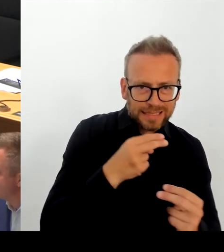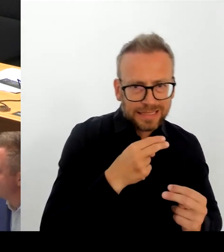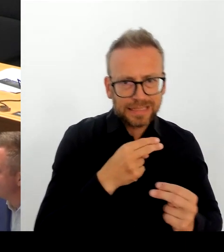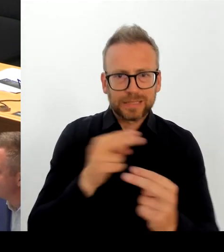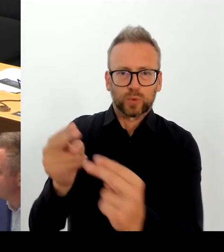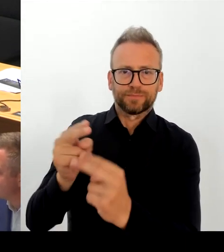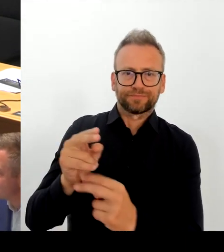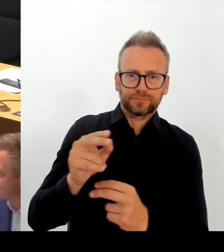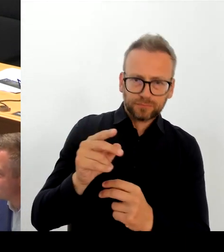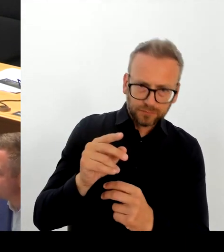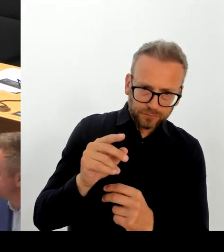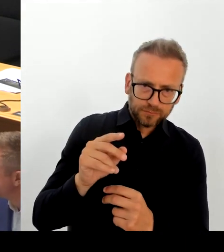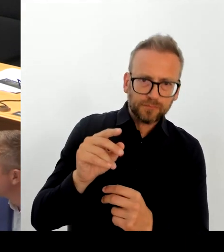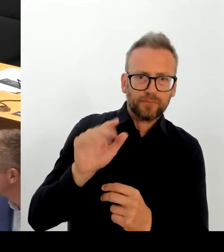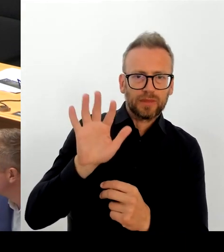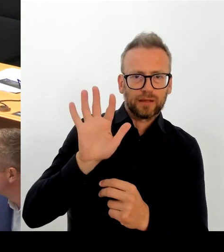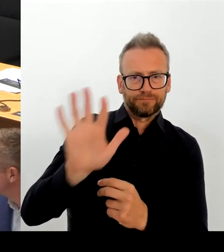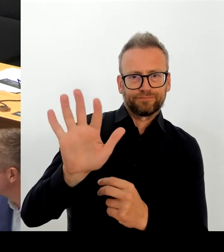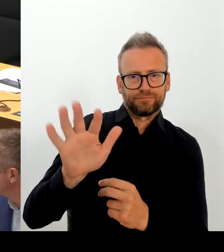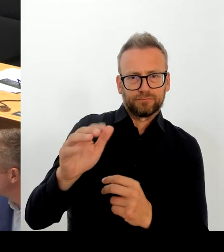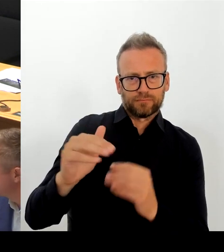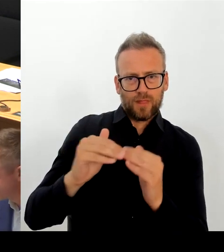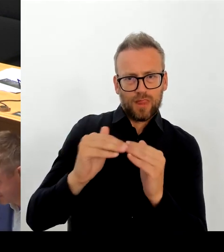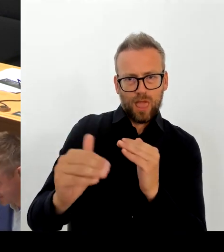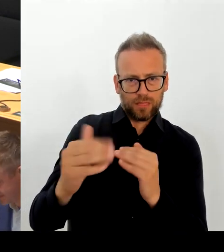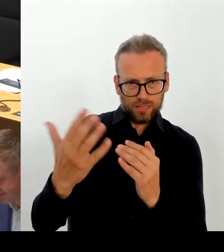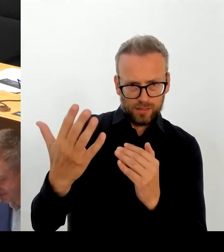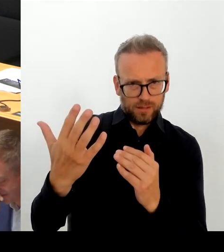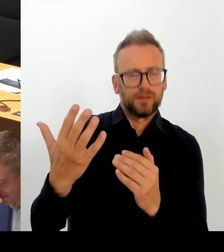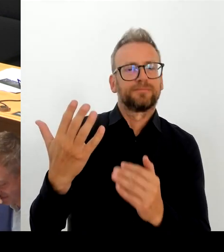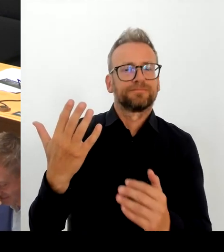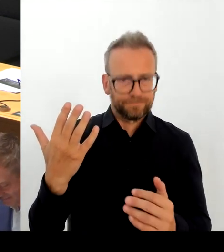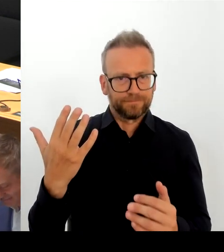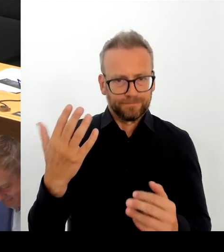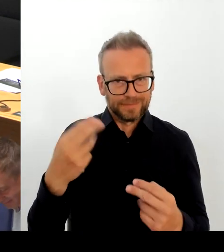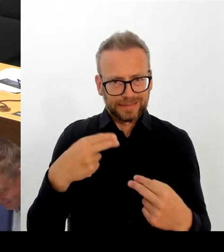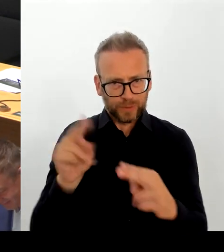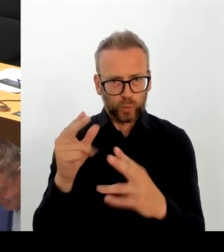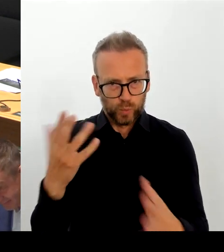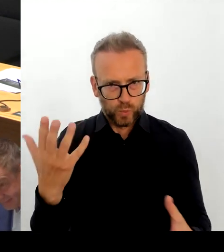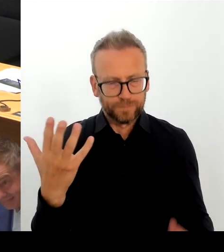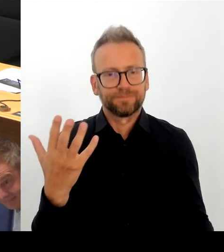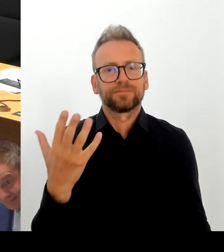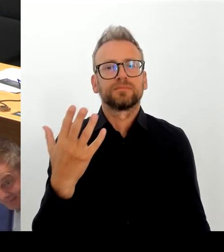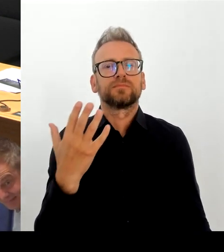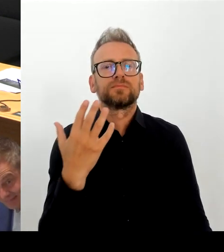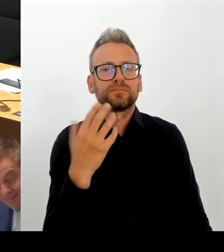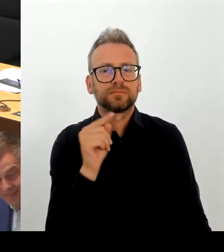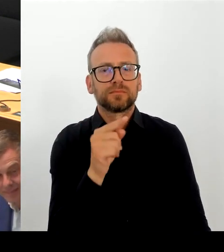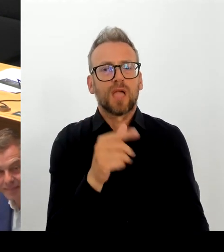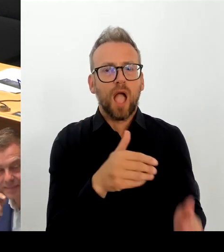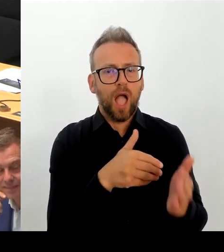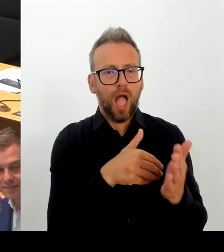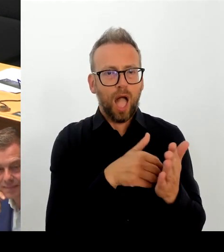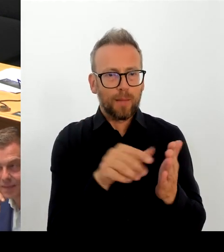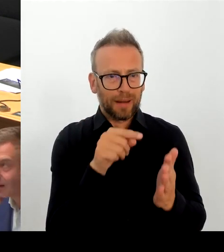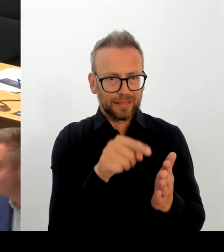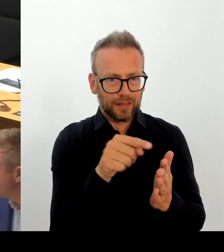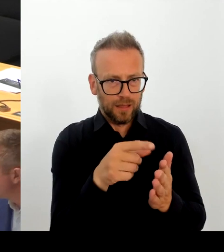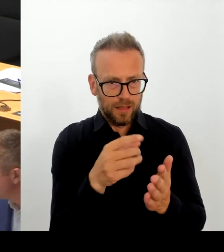Und in diesem heutigen Beitrag der BZ wird Und das haben Sie ja gerade zitiert, der Beschluss